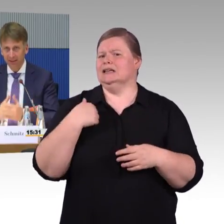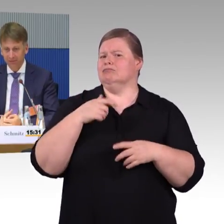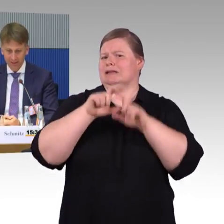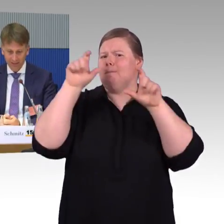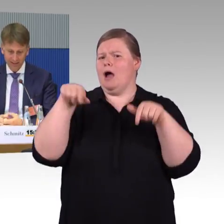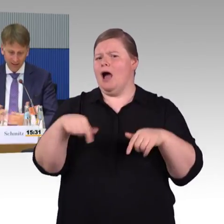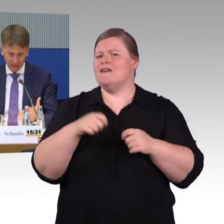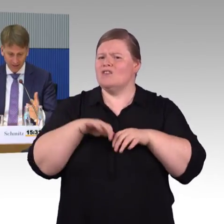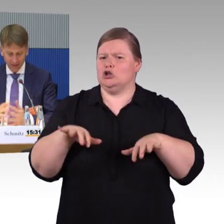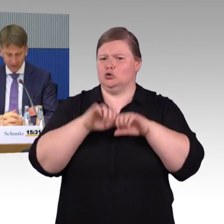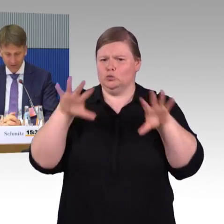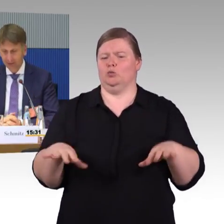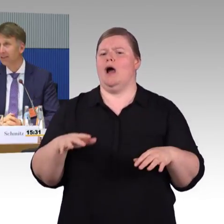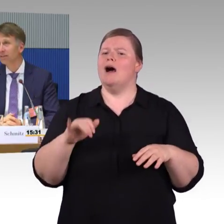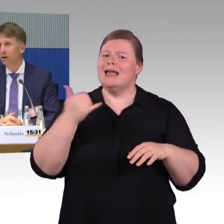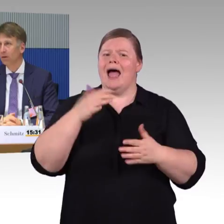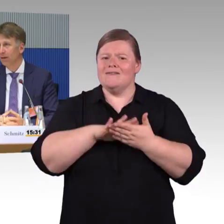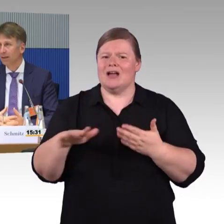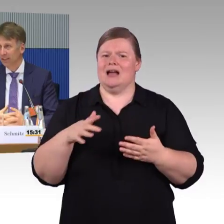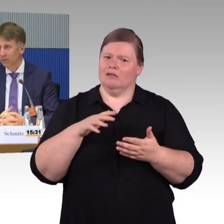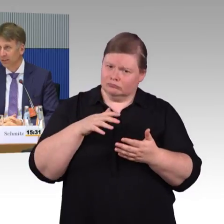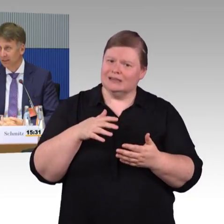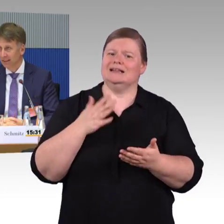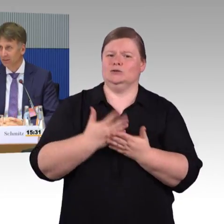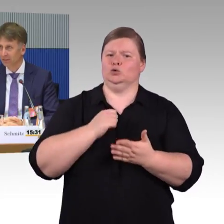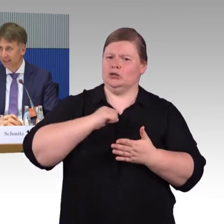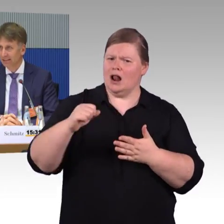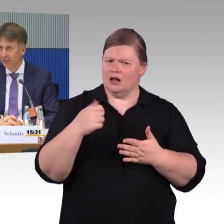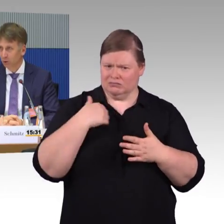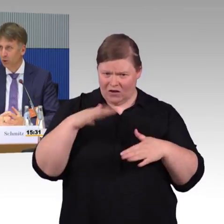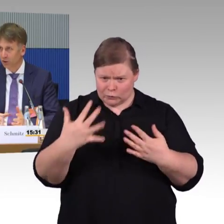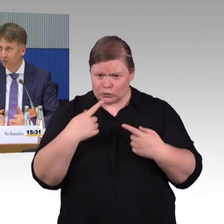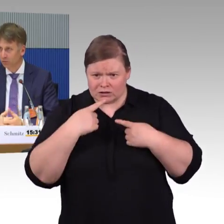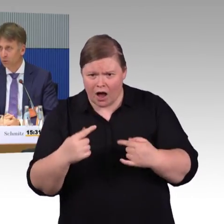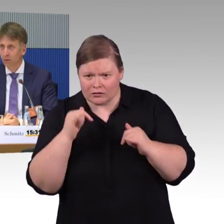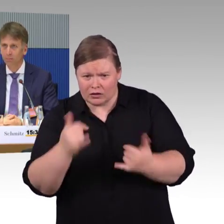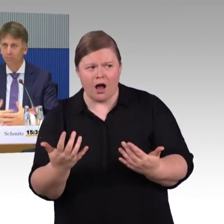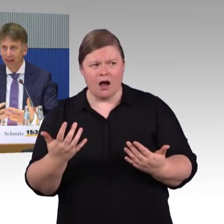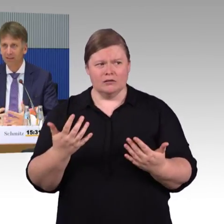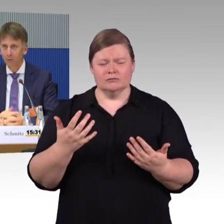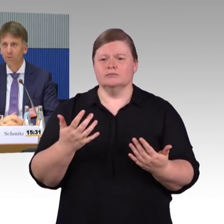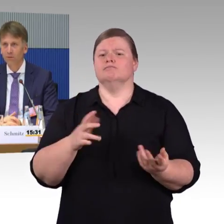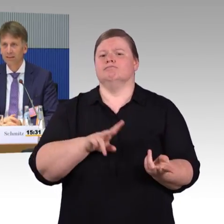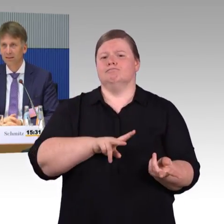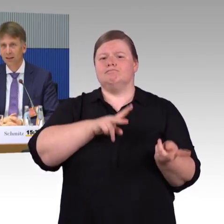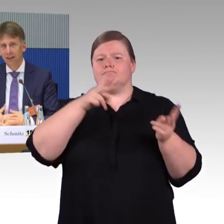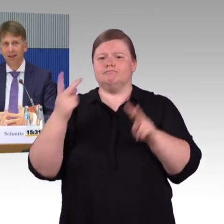Im Moment, dank ihrer Initiative auch, steht im Moment, steht relativ viel Geld der Branche auch zur Verfügung, um Maßnahmen umzusetzen.